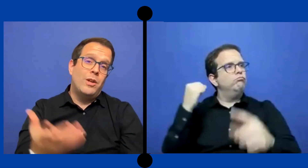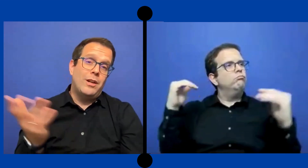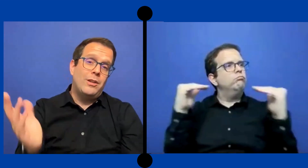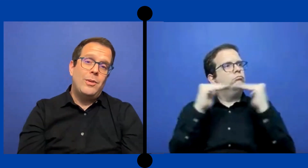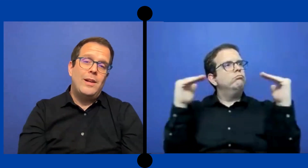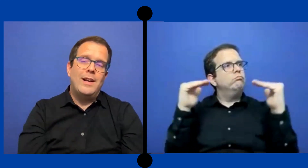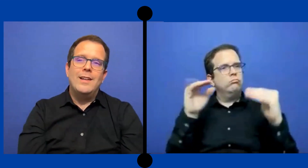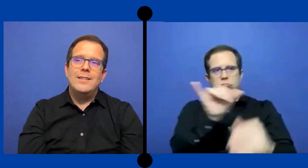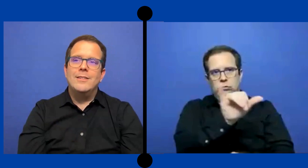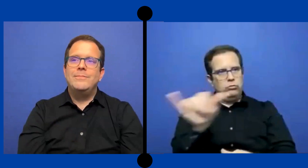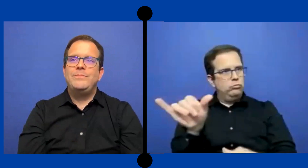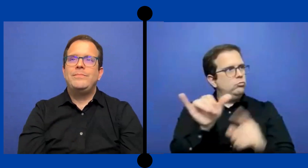resto de la clase.